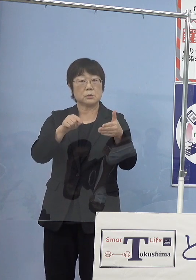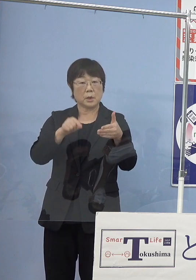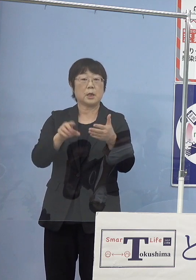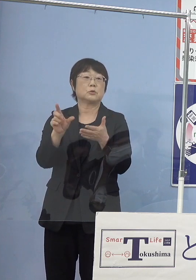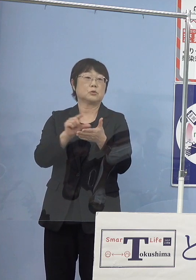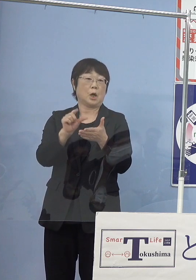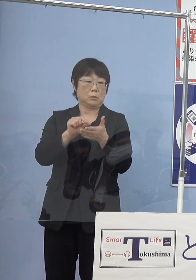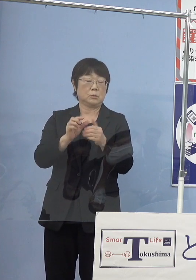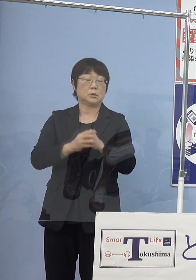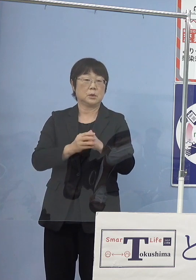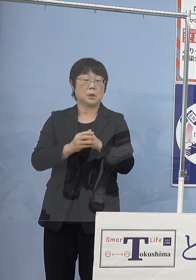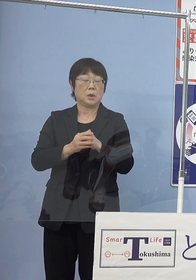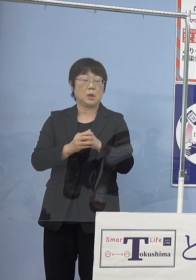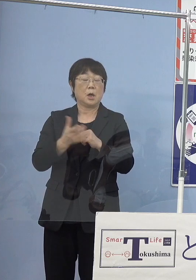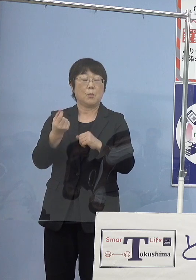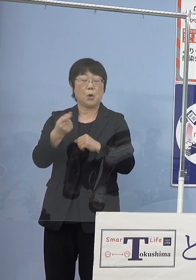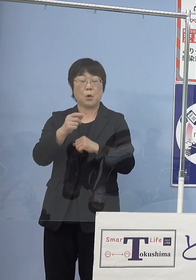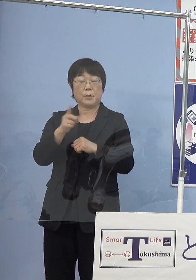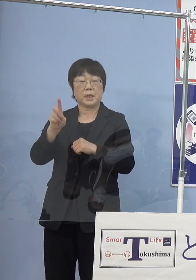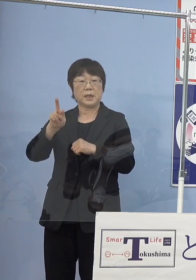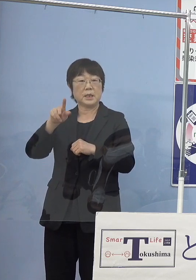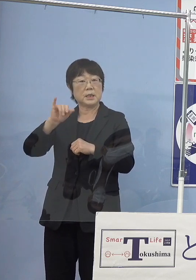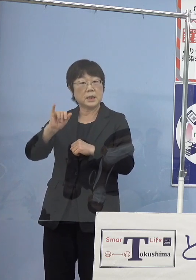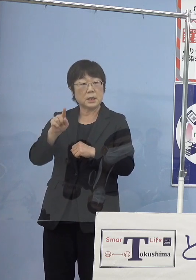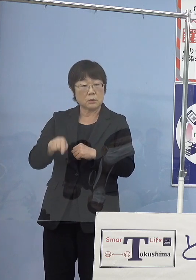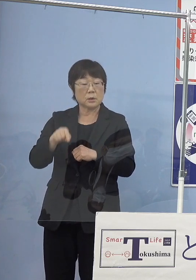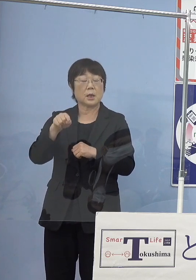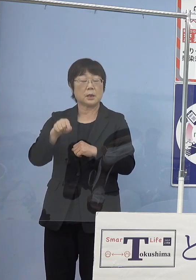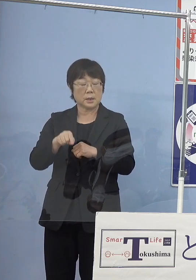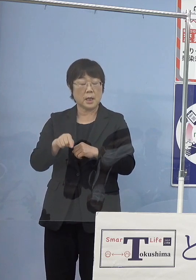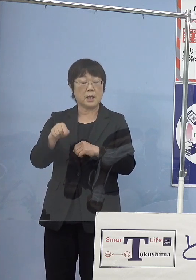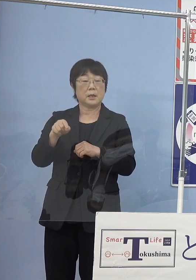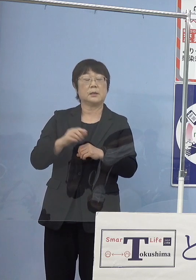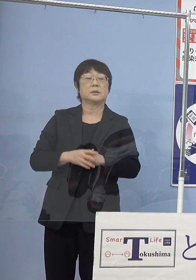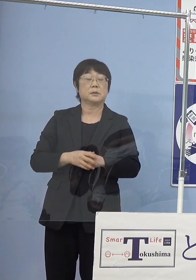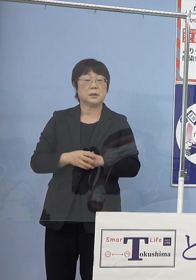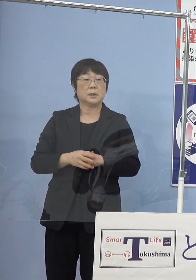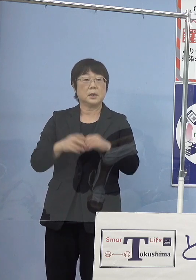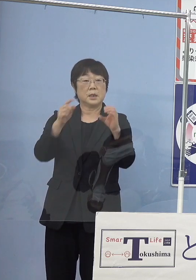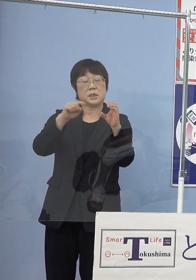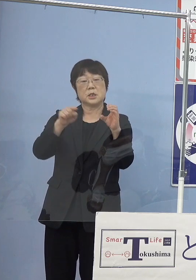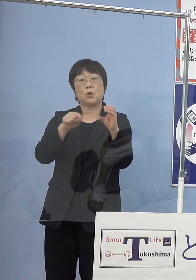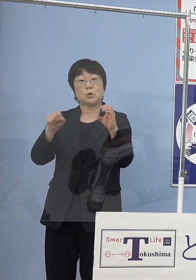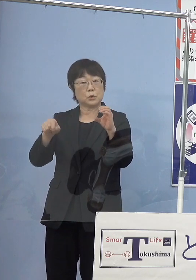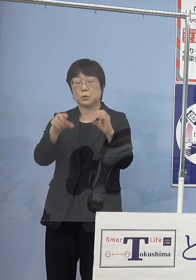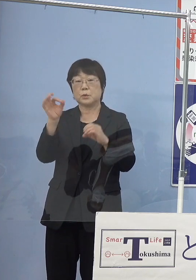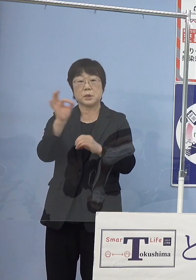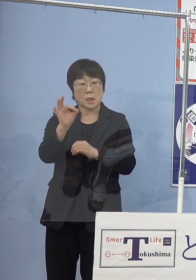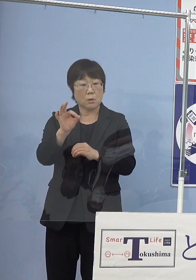まさにモビリティの分野においての 二酸化炭素を出さないという形を進めるということですので